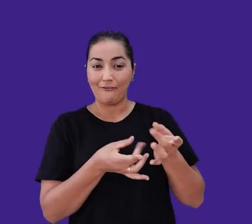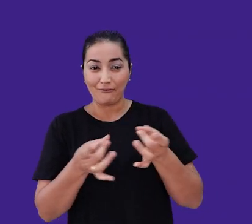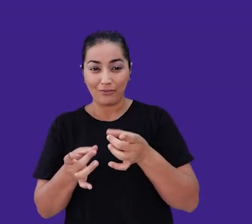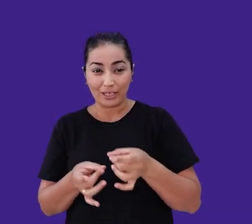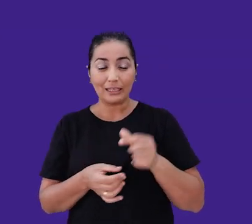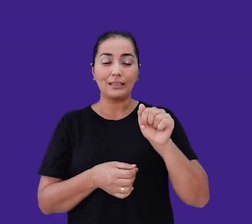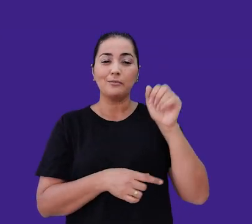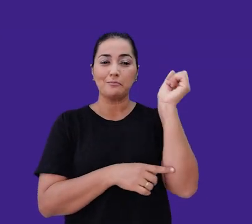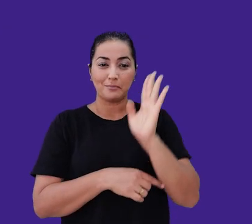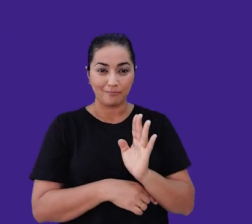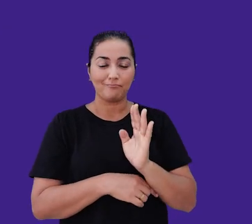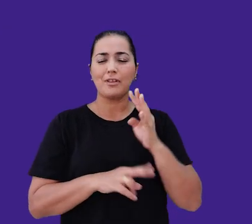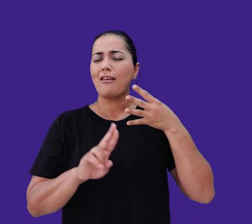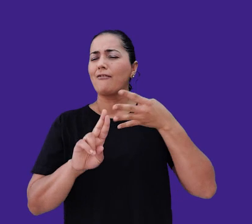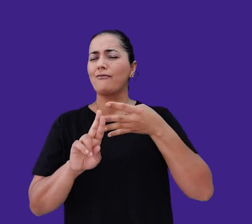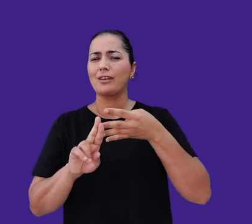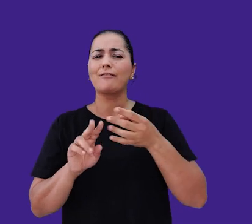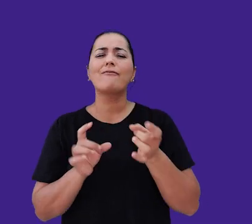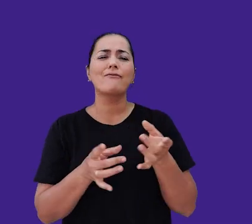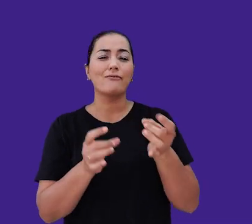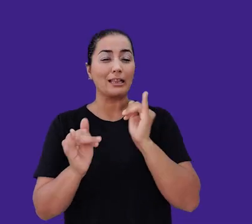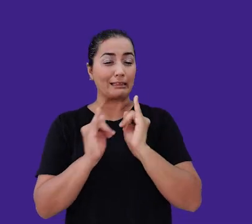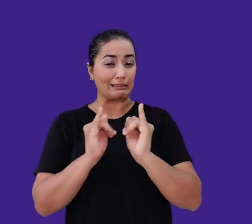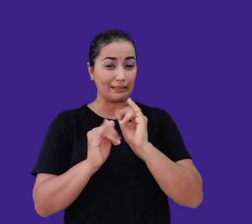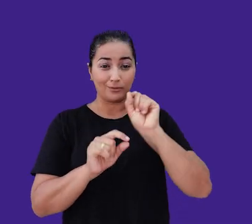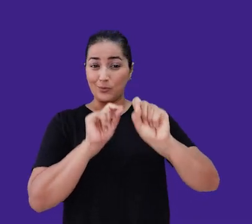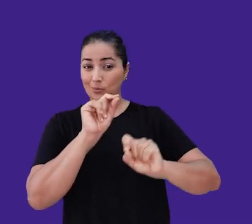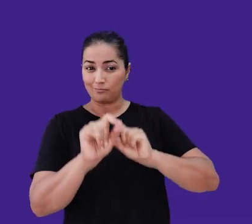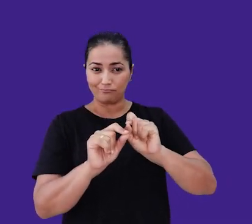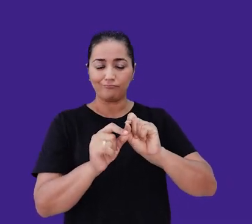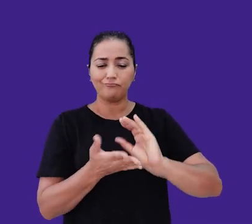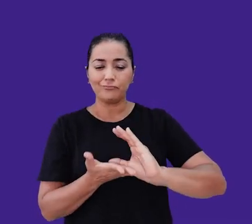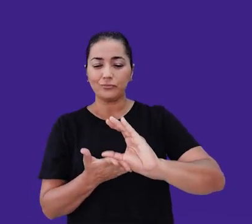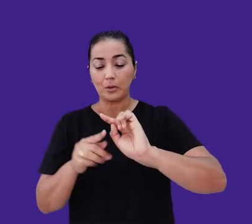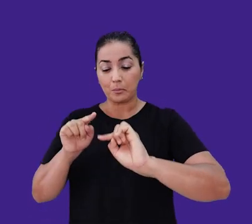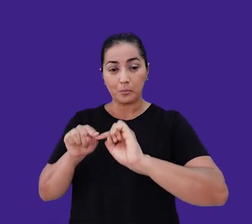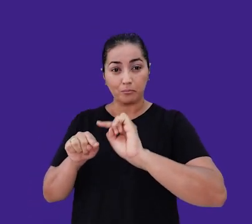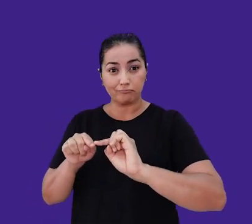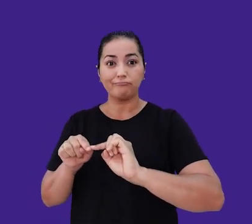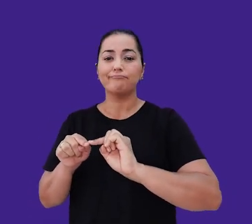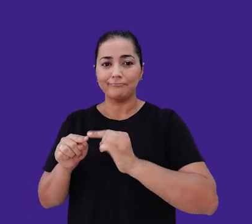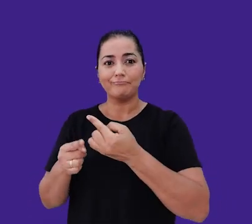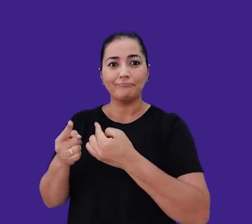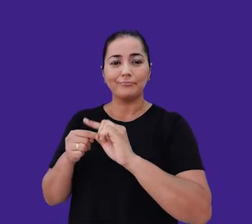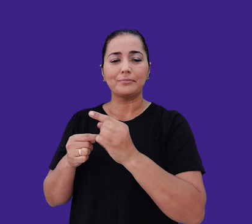e ser referência em vendas online. Para isso, investimos em tornar nossos produtos de alto desempenho acessíveis economicamente.